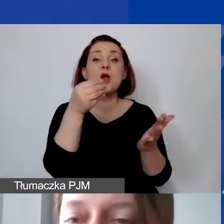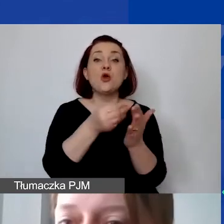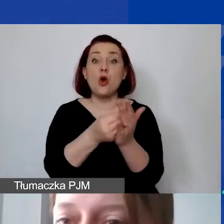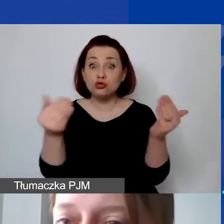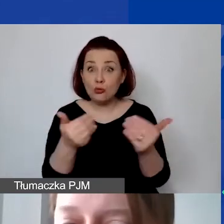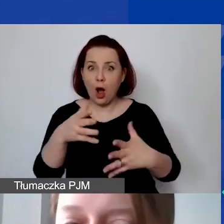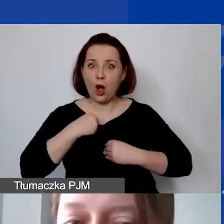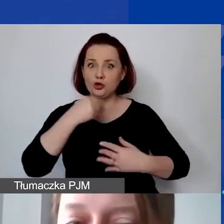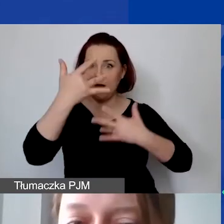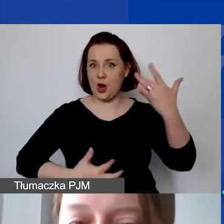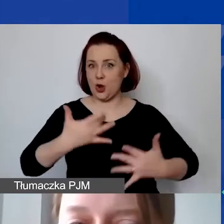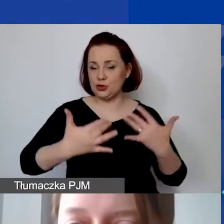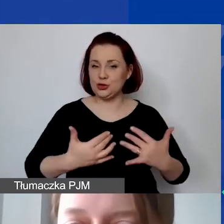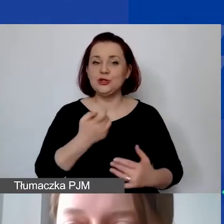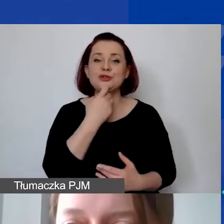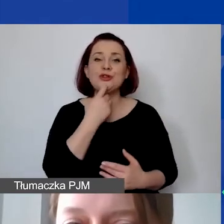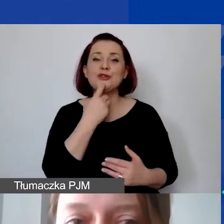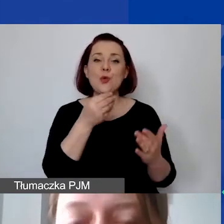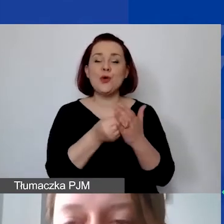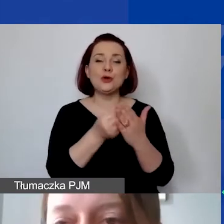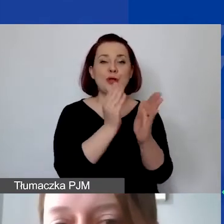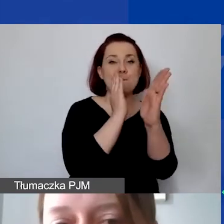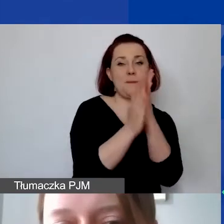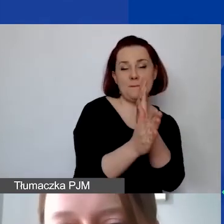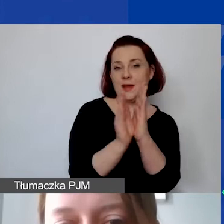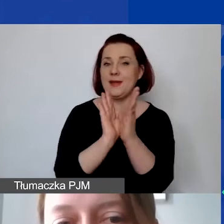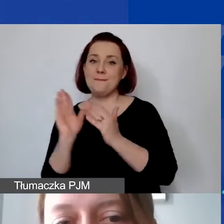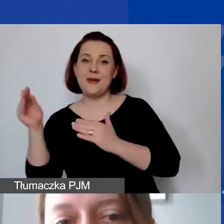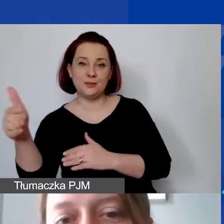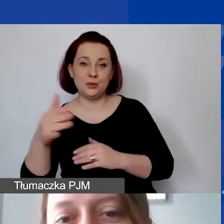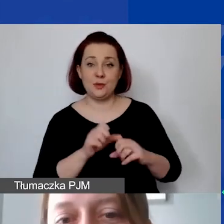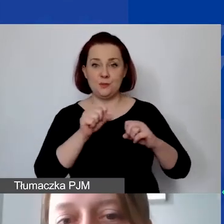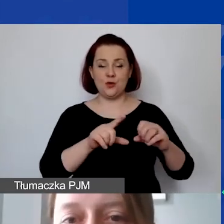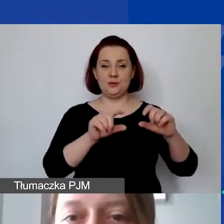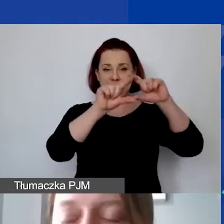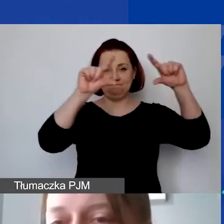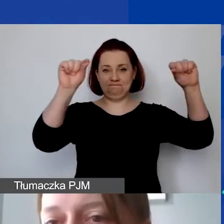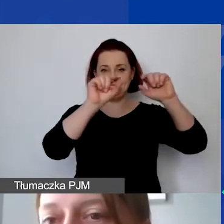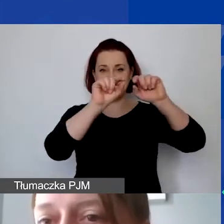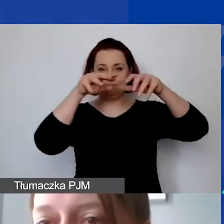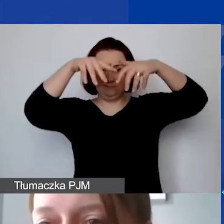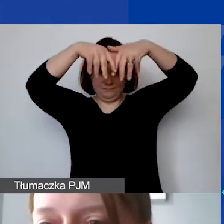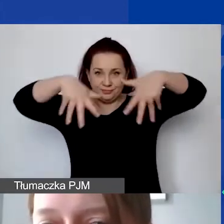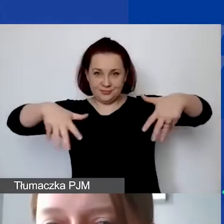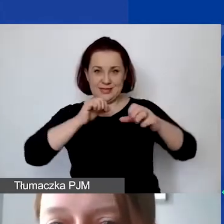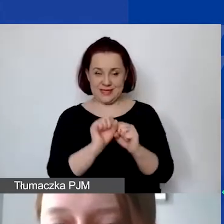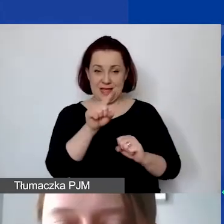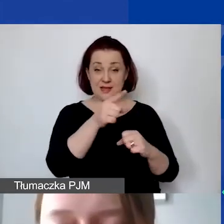i czym są koszty bezpośrednie i pośrednie? Mają państwo taki graf, który pokazuje nam podział kosztów